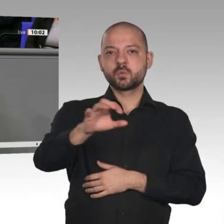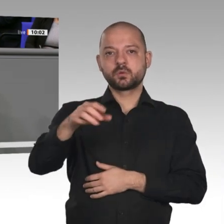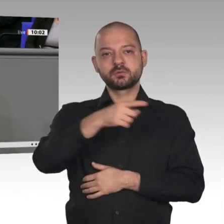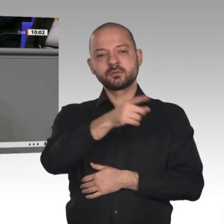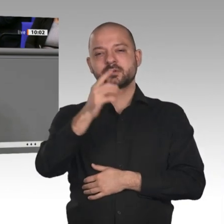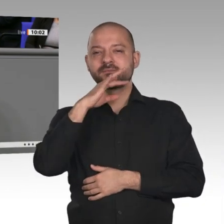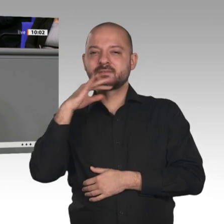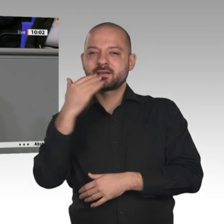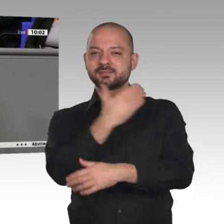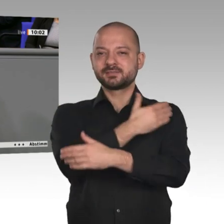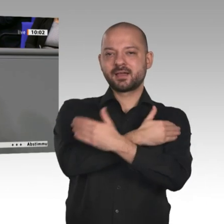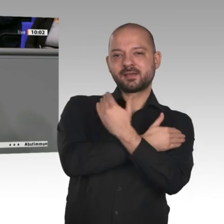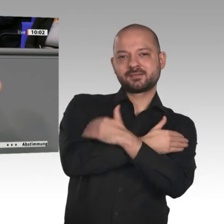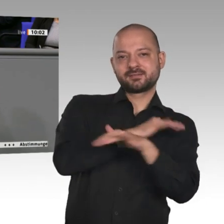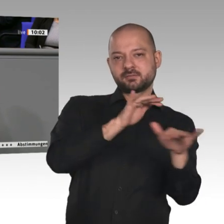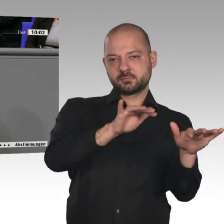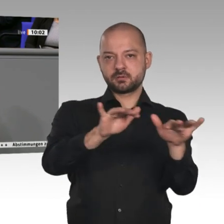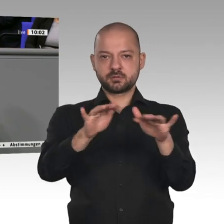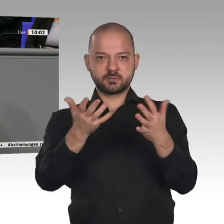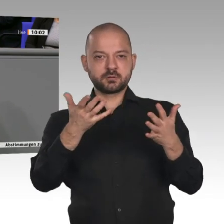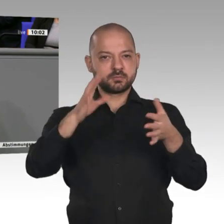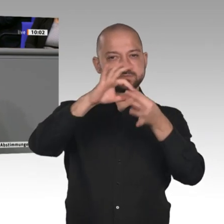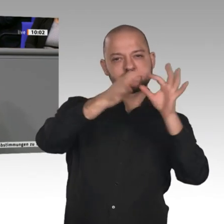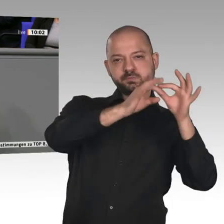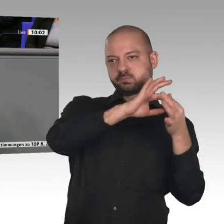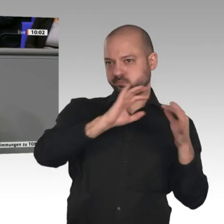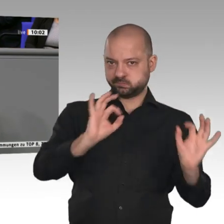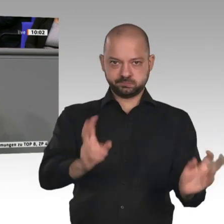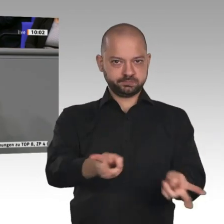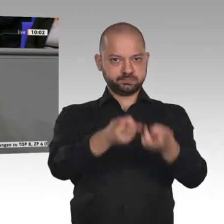mit denen wir freien Handel treiben können, von Japan über Neuseeland, Australien,